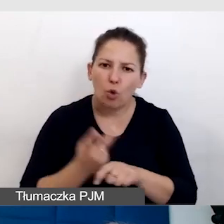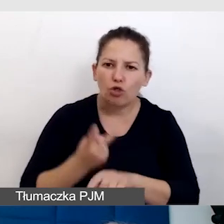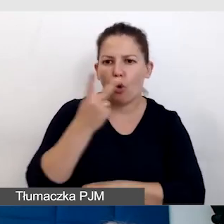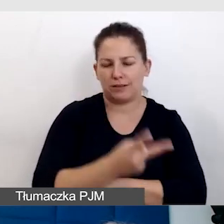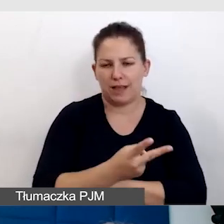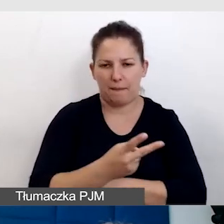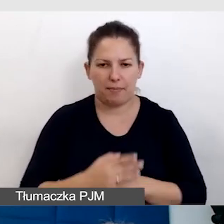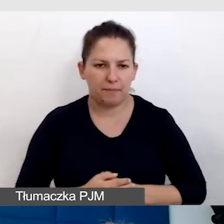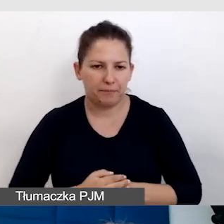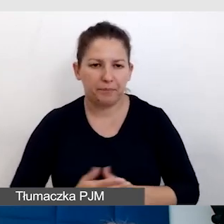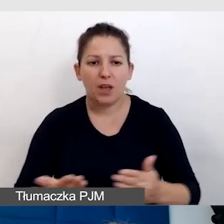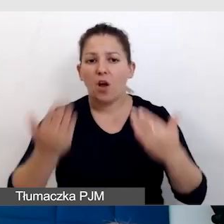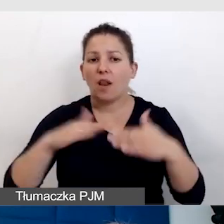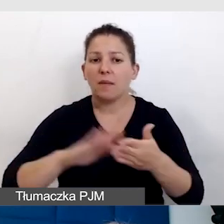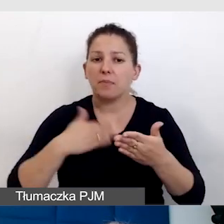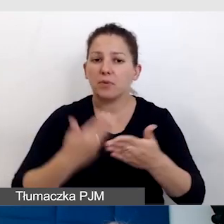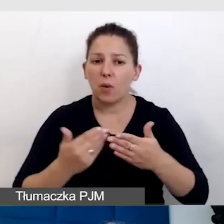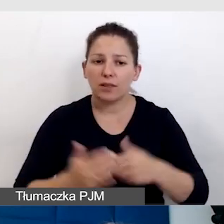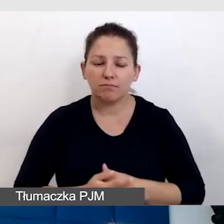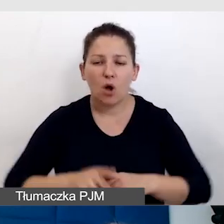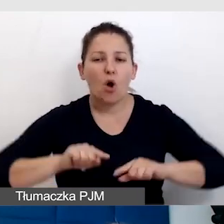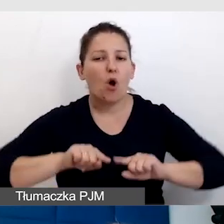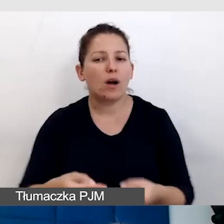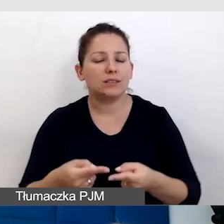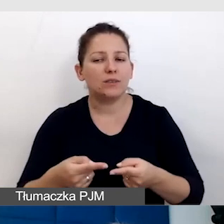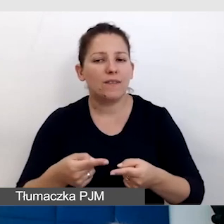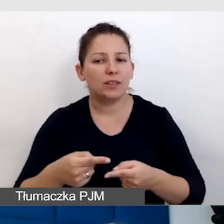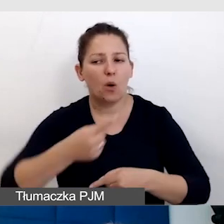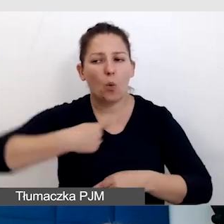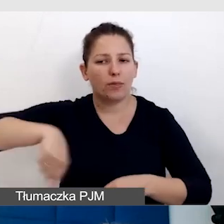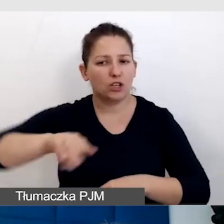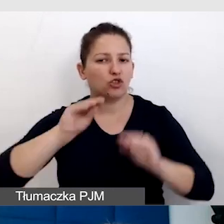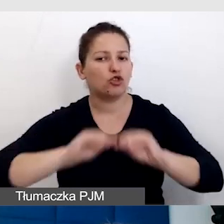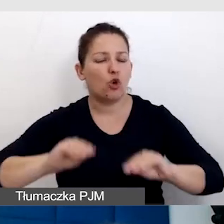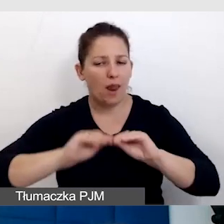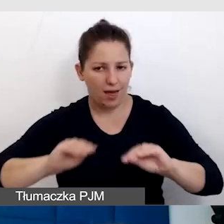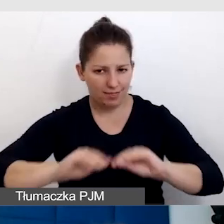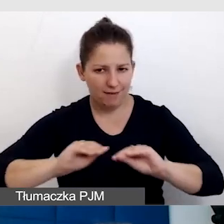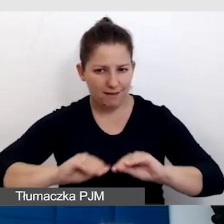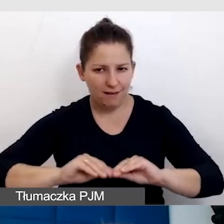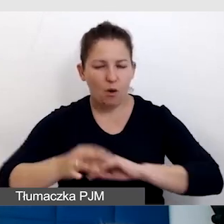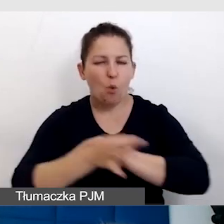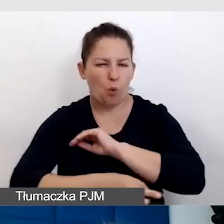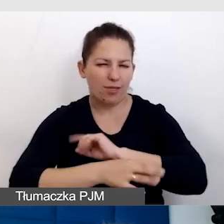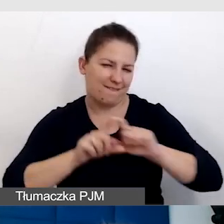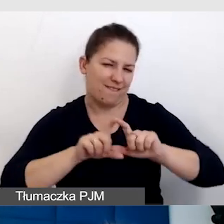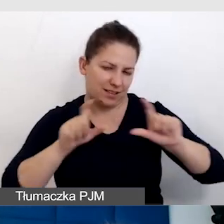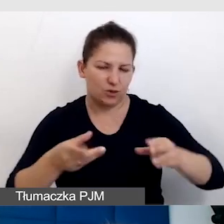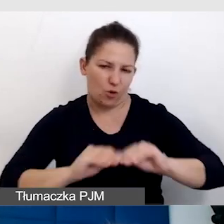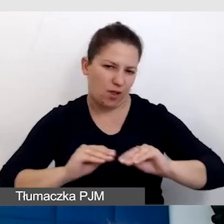Kolejny przykład to organizowane u nas szkolenie.